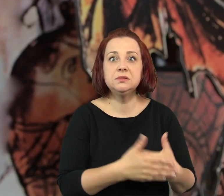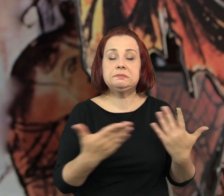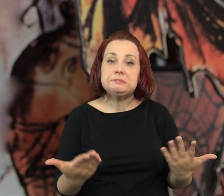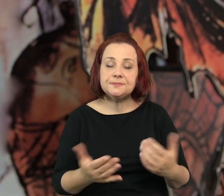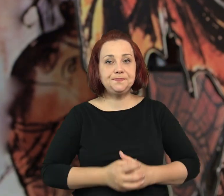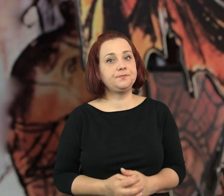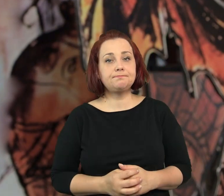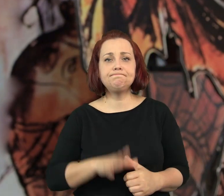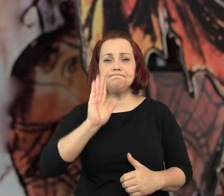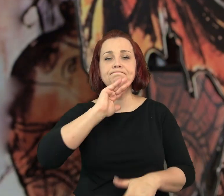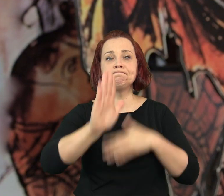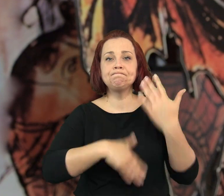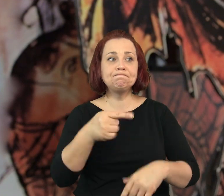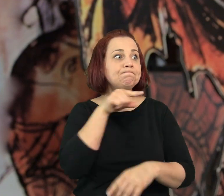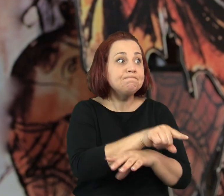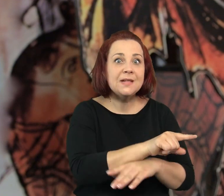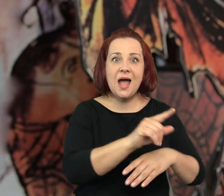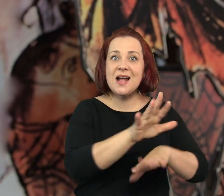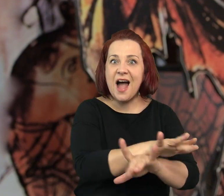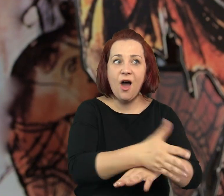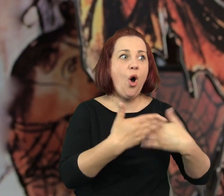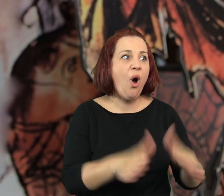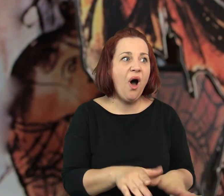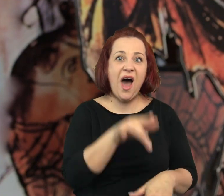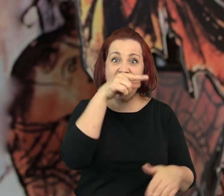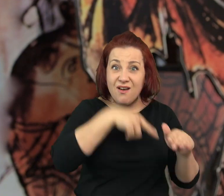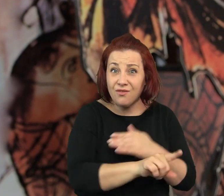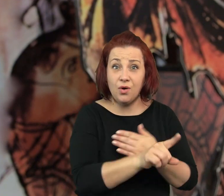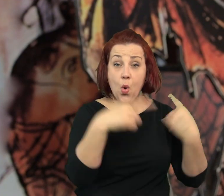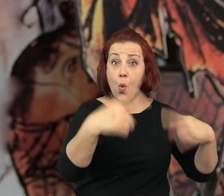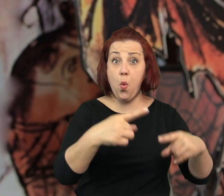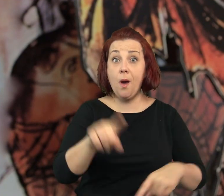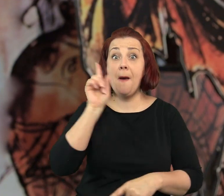Za tydzień kawiarenka została otwarta ponownie, ale nie było w niej już pana Kranza tylko…